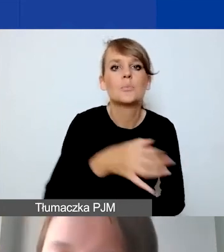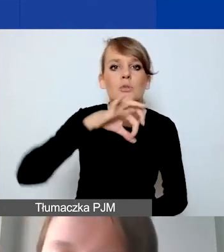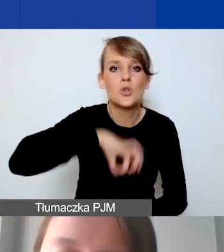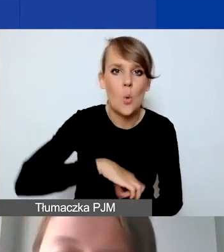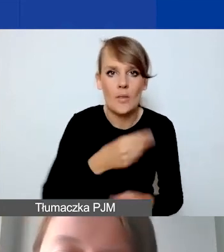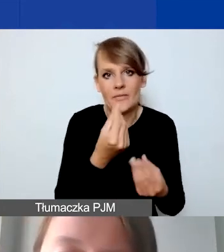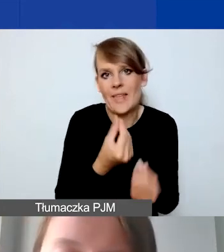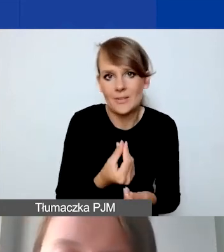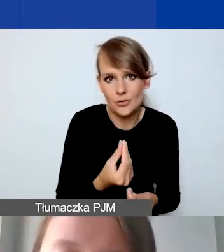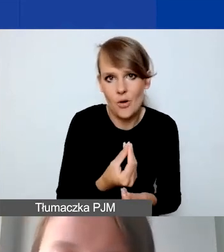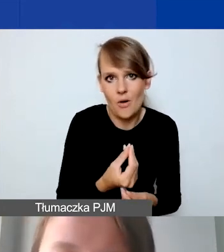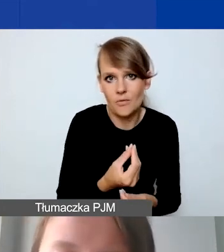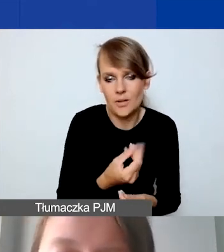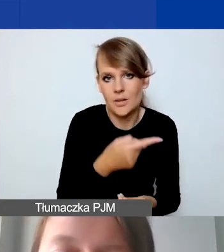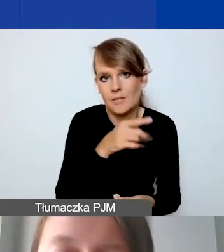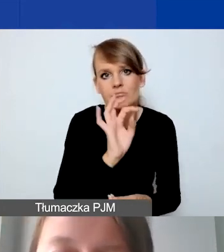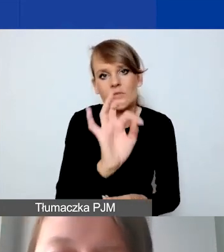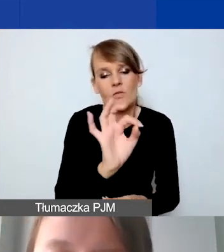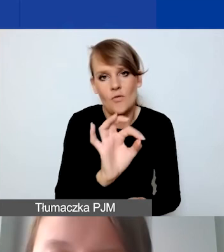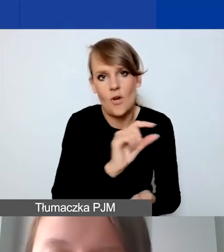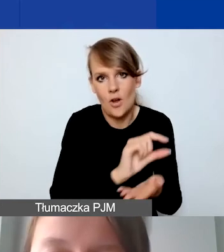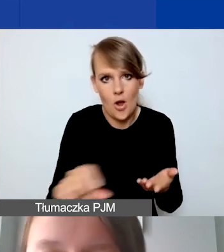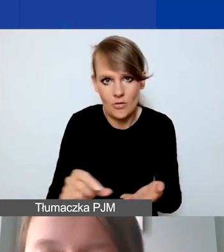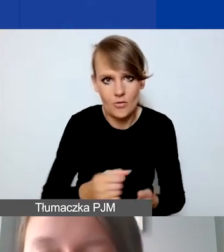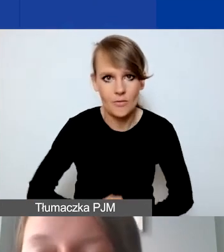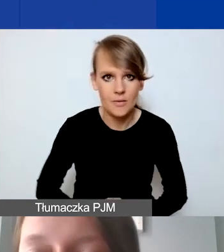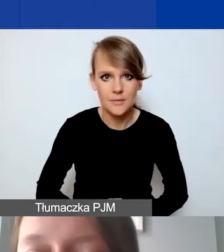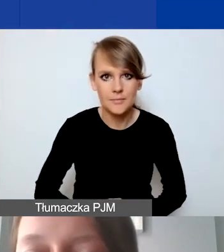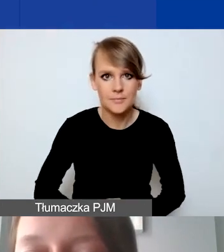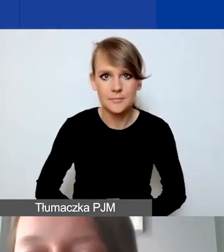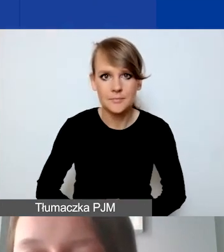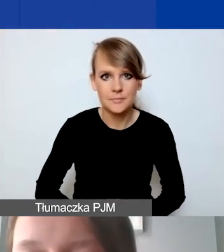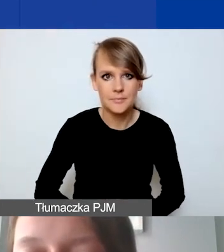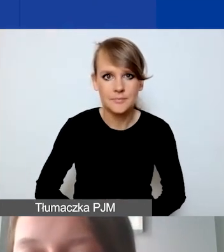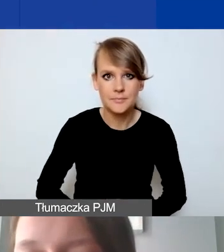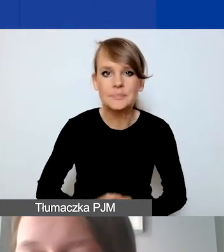które mogłyby się pojawić na państwa w koncie. Prosimy o to,